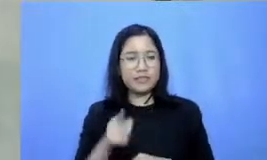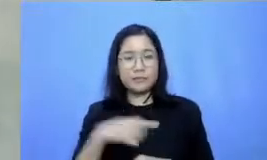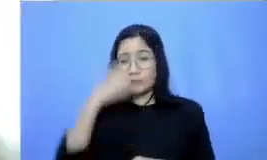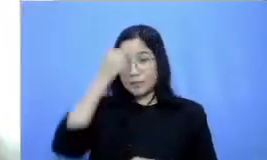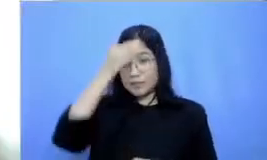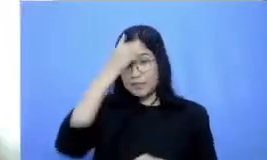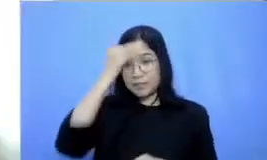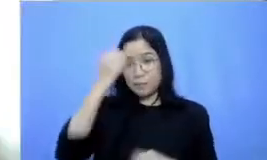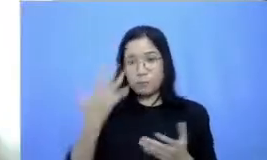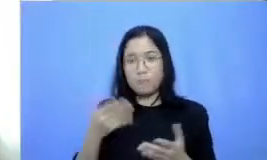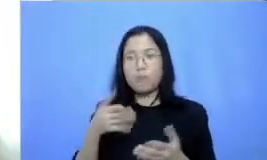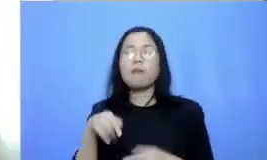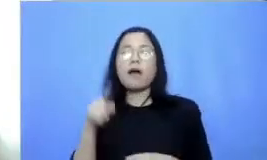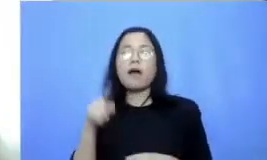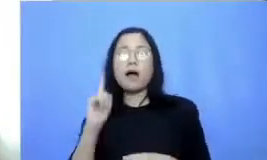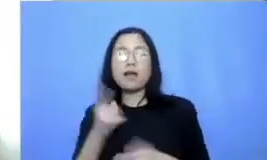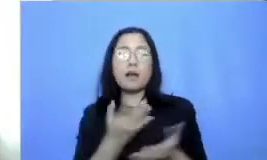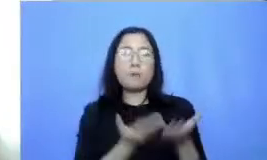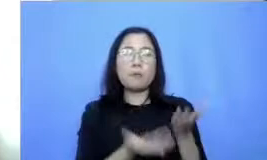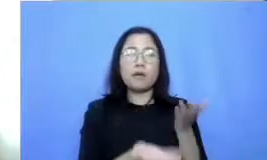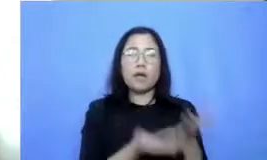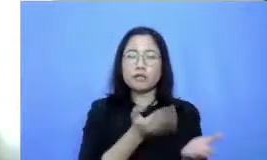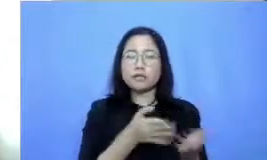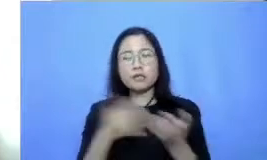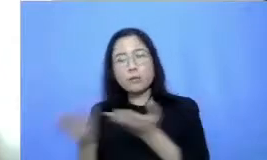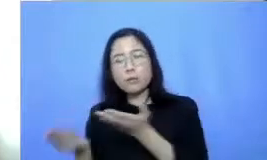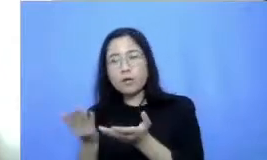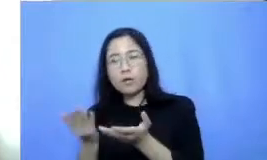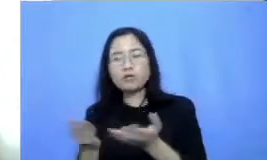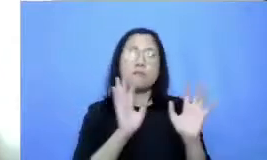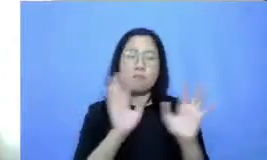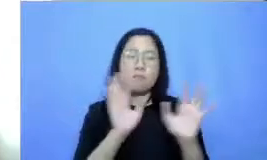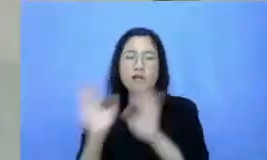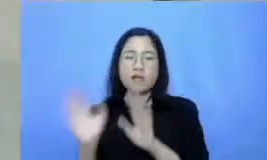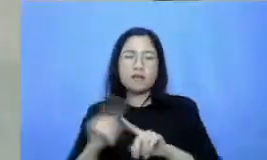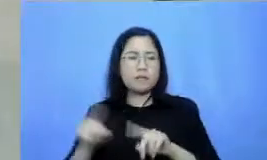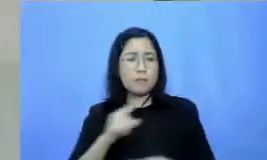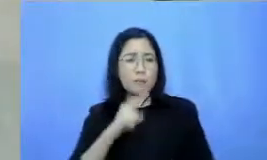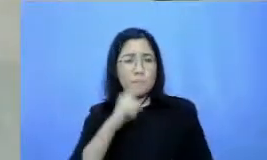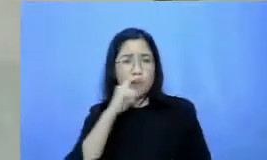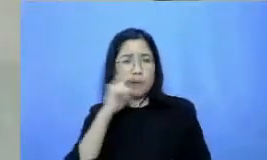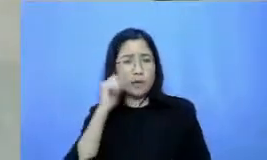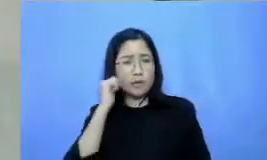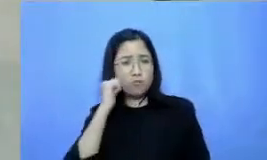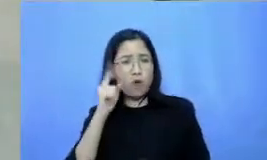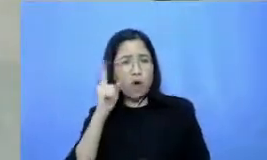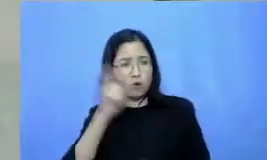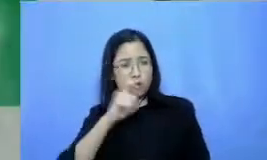aplikasi tapi bukan berarti bapak ibu guru harus menguasai semuanya ibarat ada banyak rumah makan